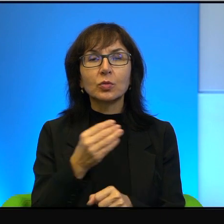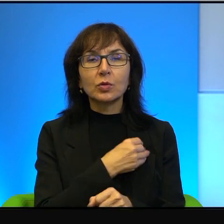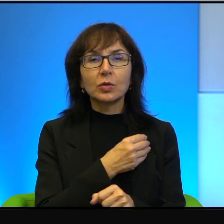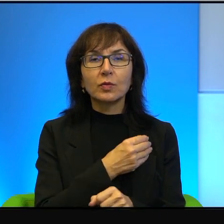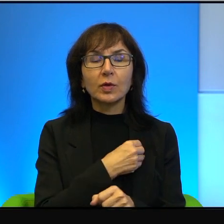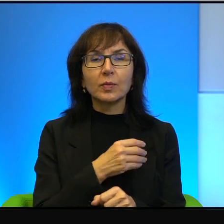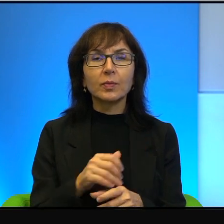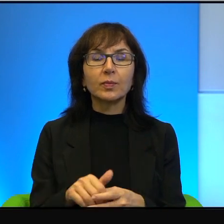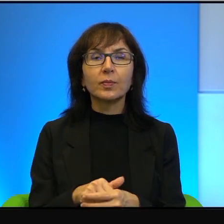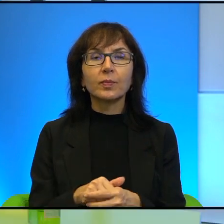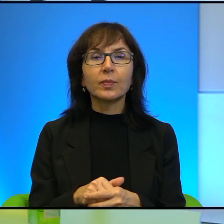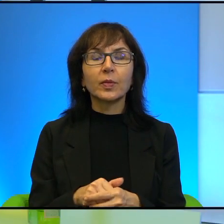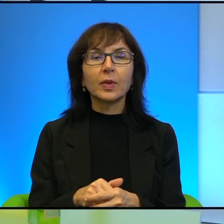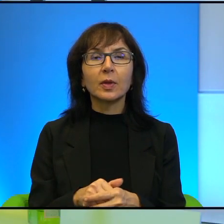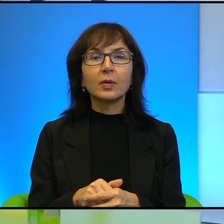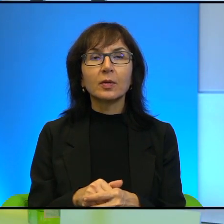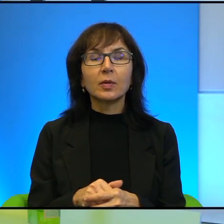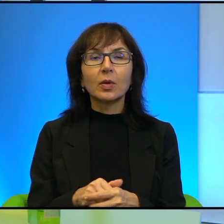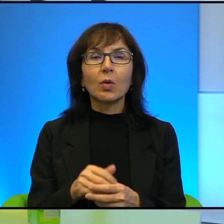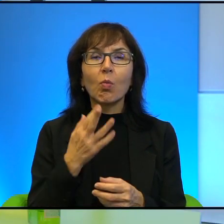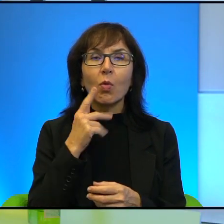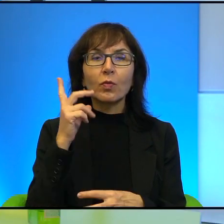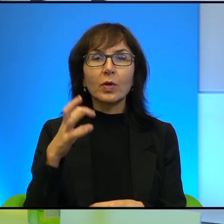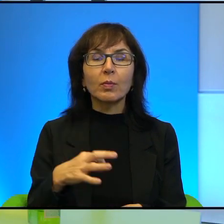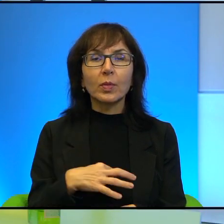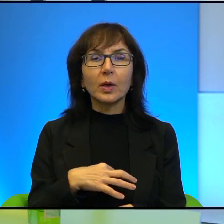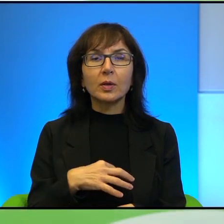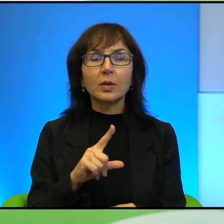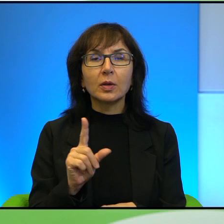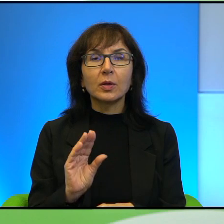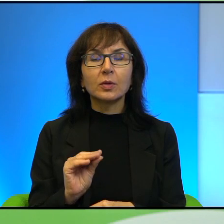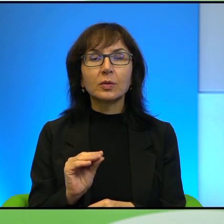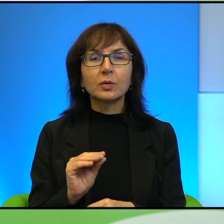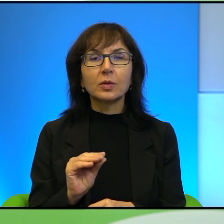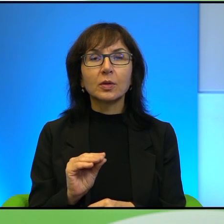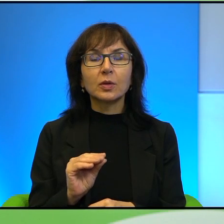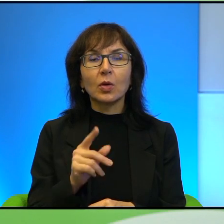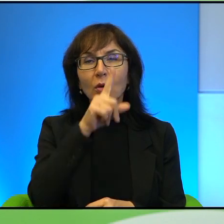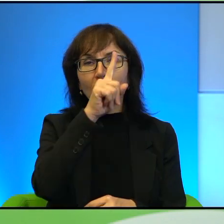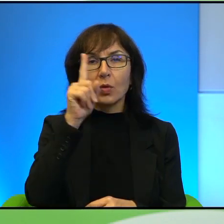Skoro, skoro mówi Pan, podkreśla Pan to, że to społeczeństwo izraelskie jest,